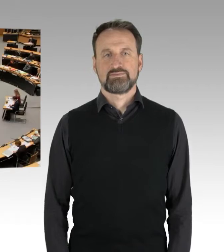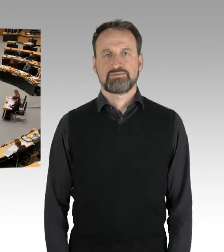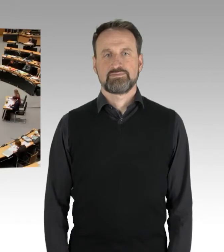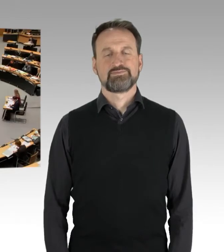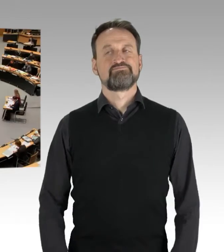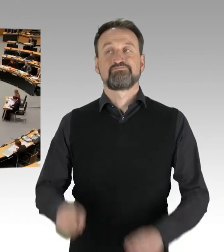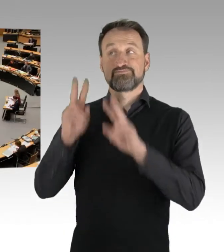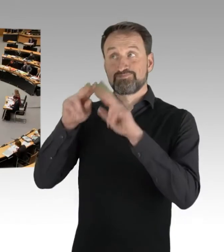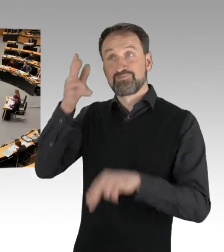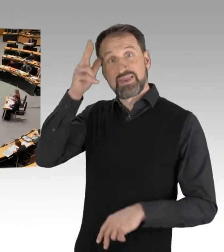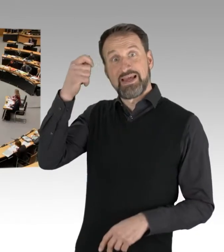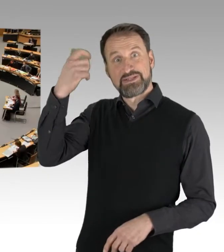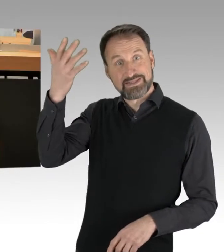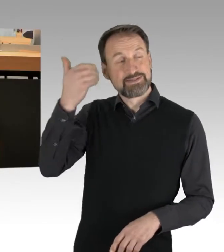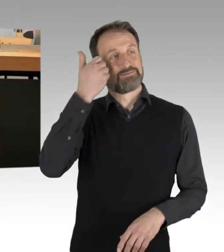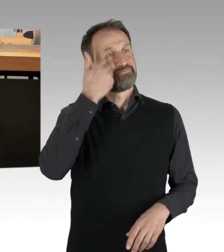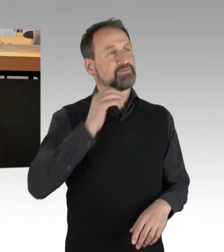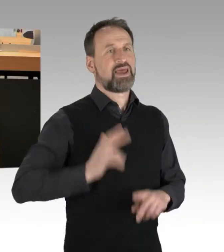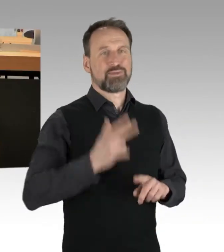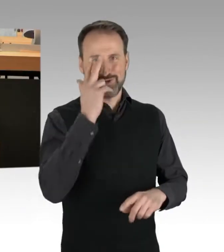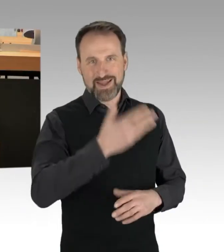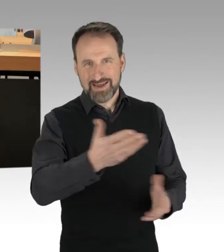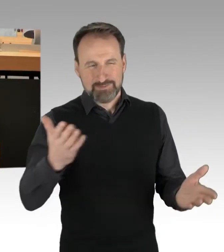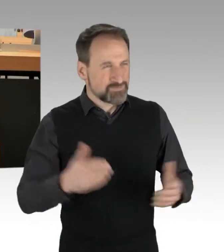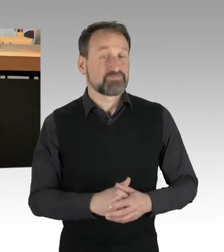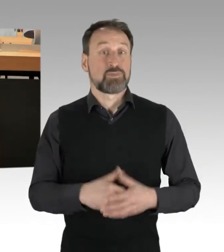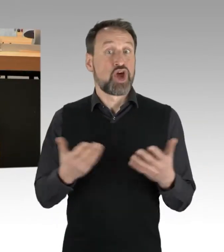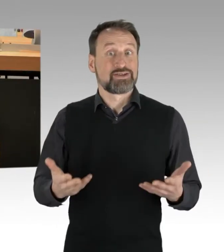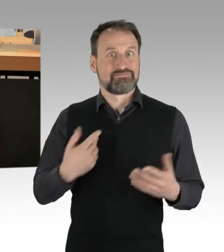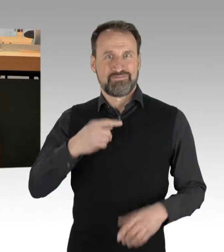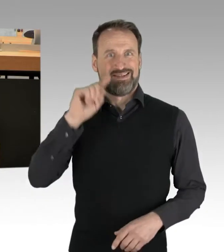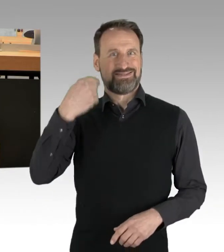(Rednerwechsel) Sehr geehrter Herr Präsident, sehr geehrte Damen und Herren, es ist heute meine erste Plenarrede,